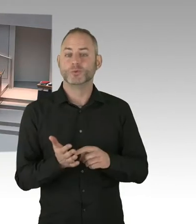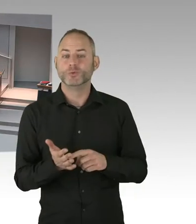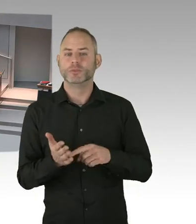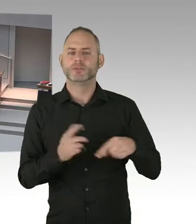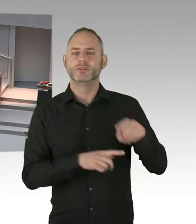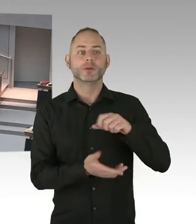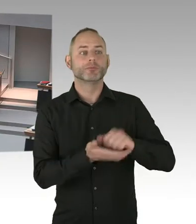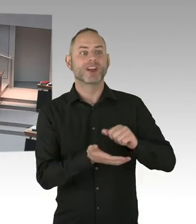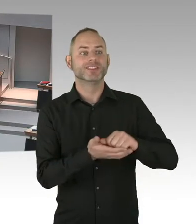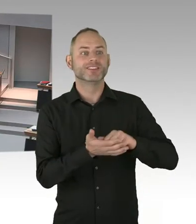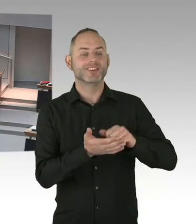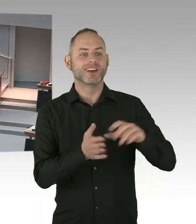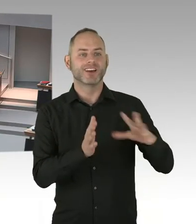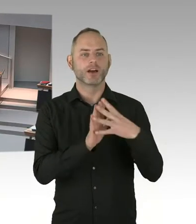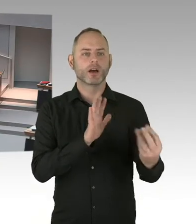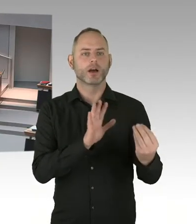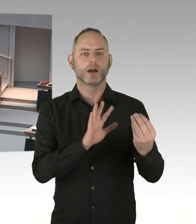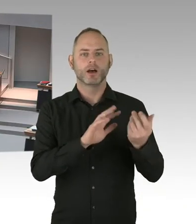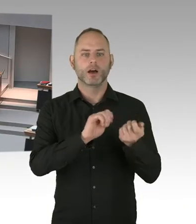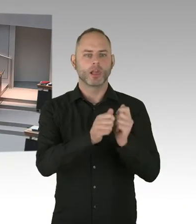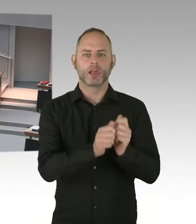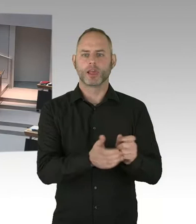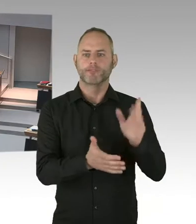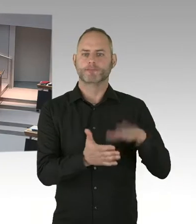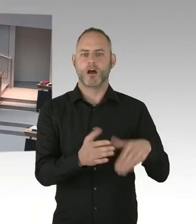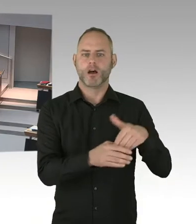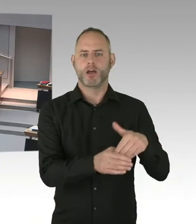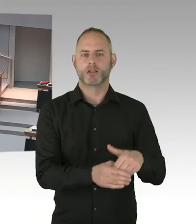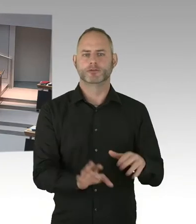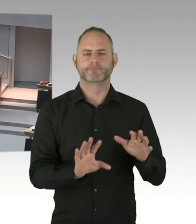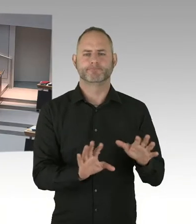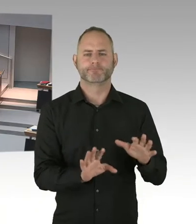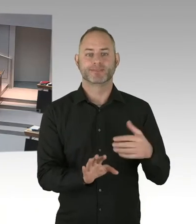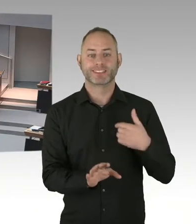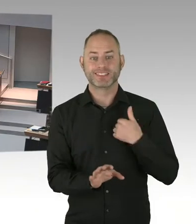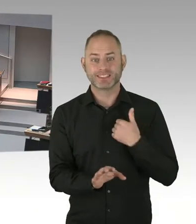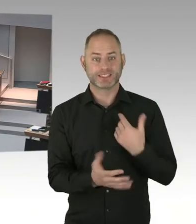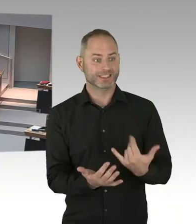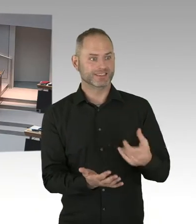die Gelegenheit zu einer politischen Bewertung geben. Und insofern ist es so, der werde ich nicht vorgreifen